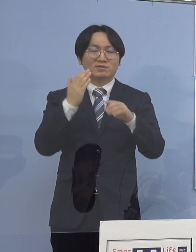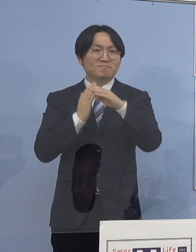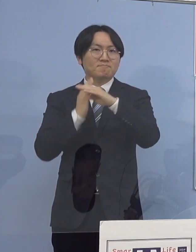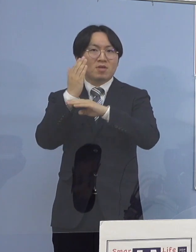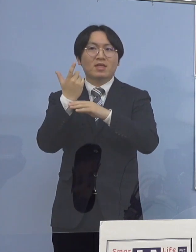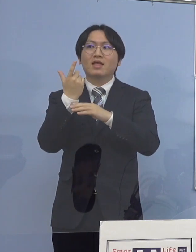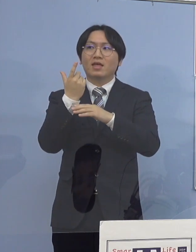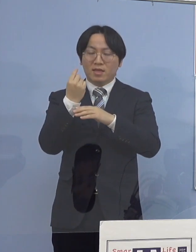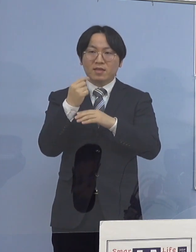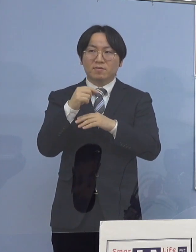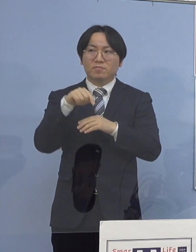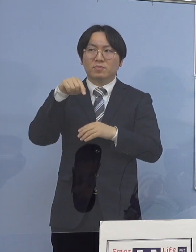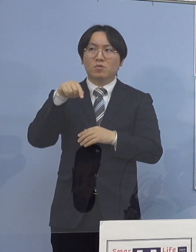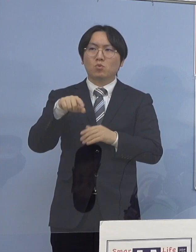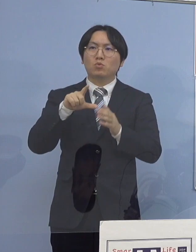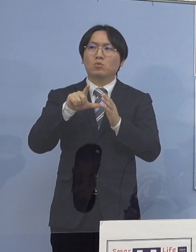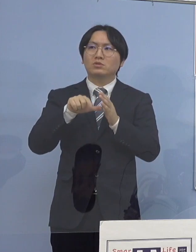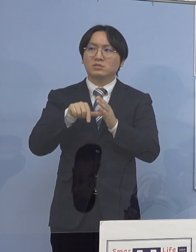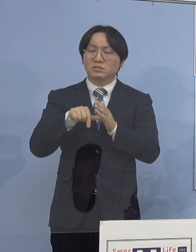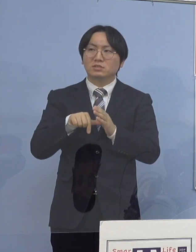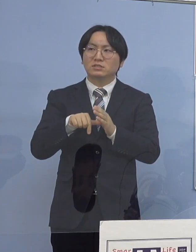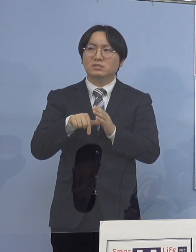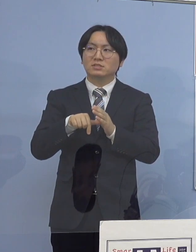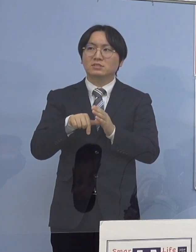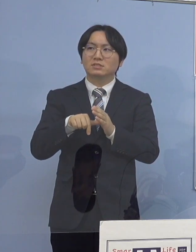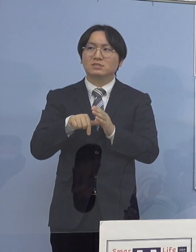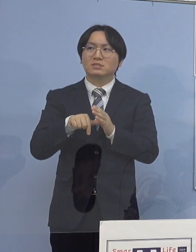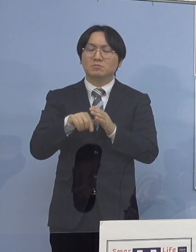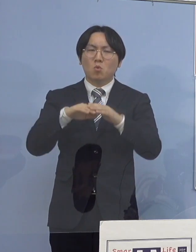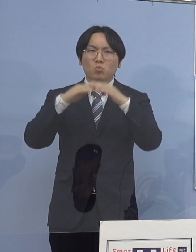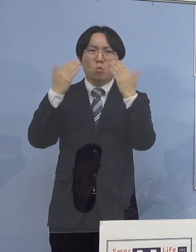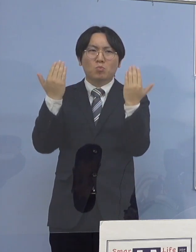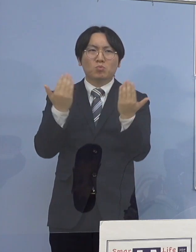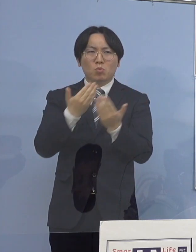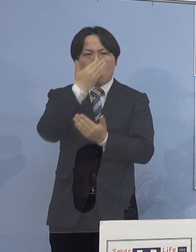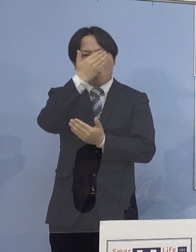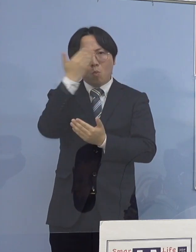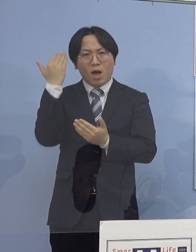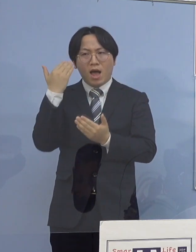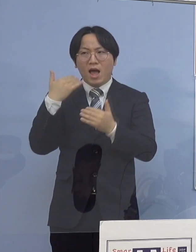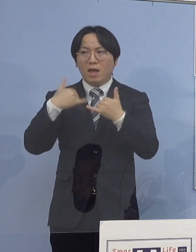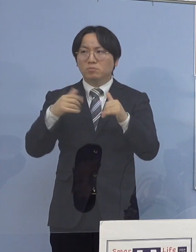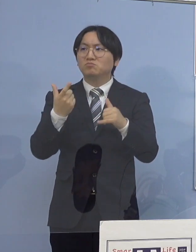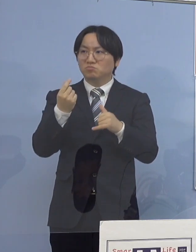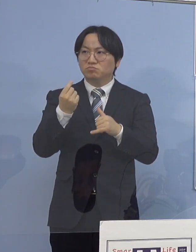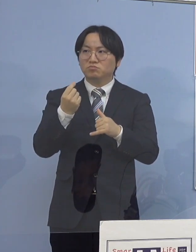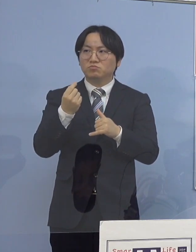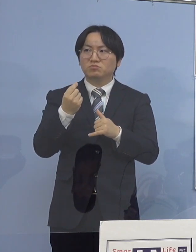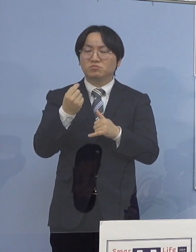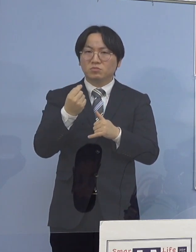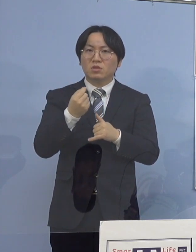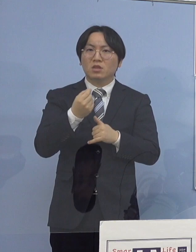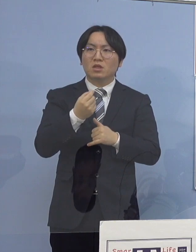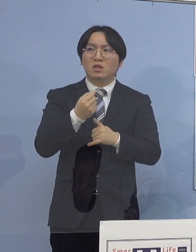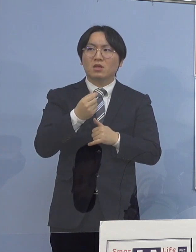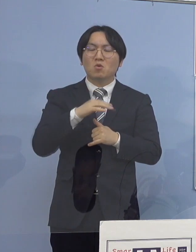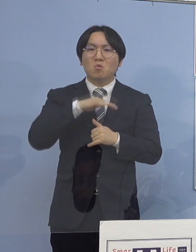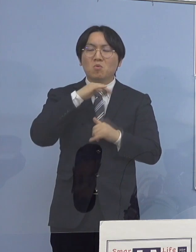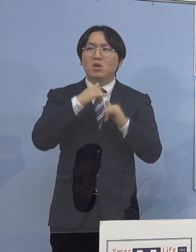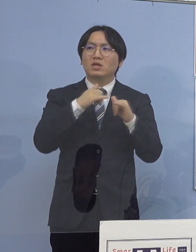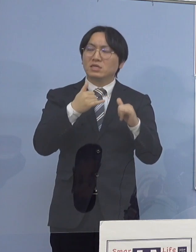この時点では、ほとんどが若い方で 60（歳）代以上が4人しかいなかったと思うんですけれど